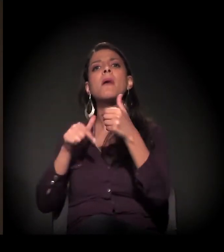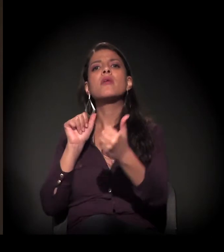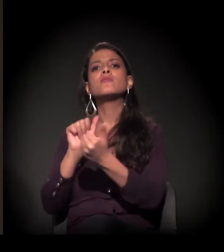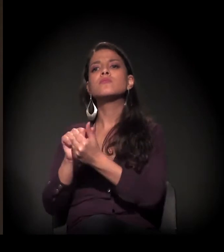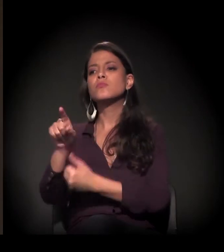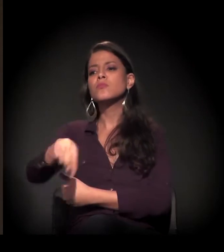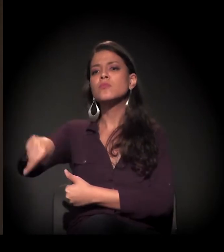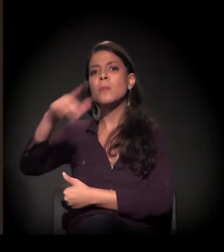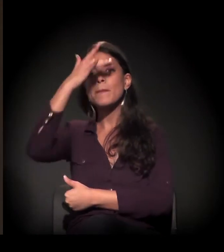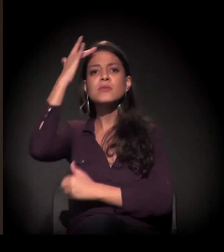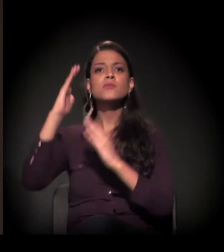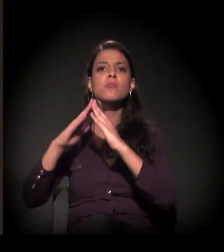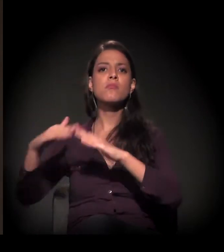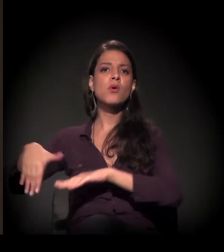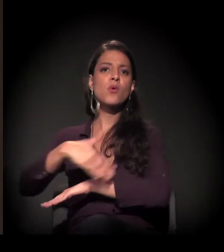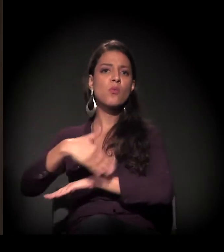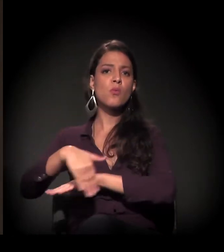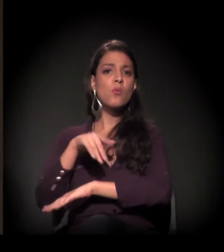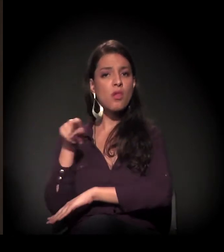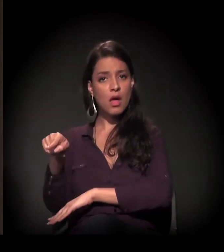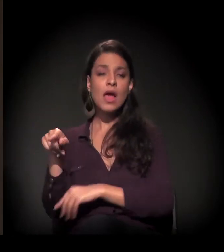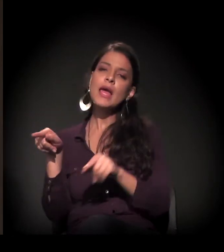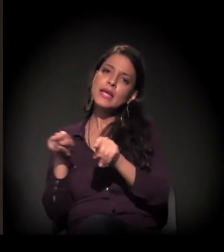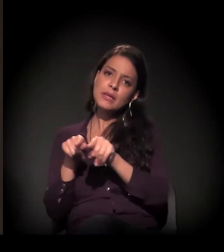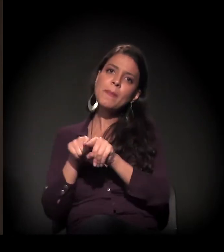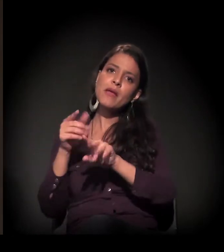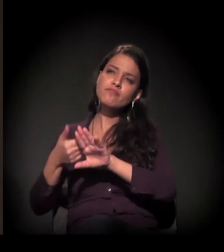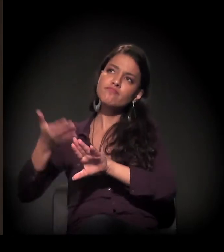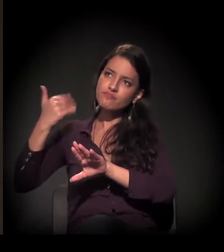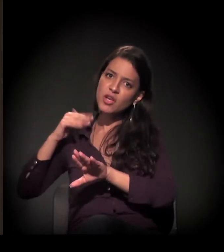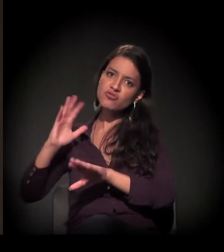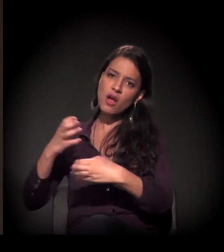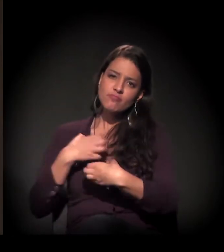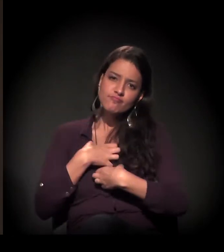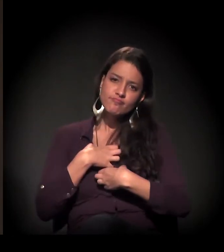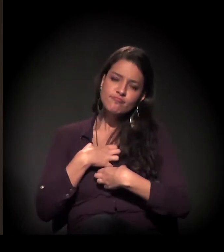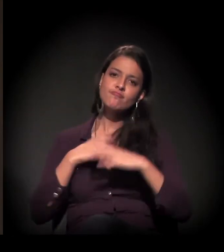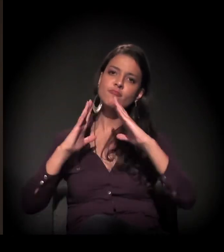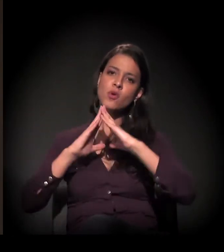e à sua experiência como moradora de rua de São Paulo também.